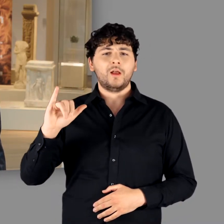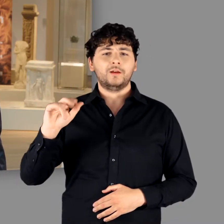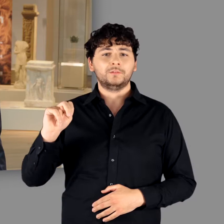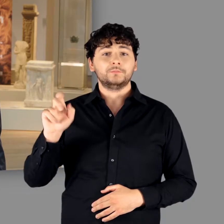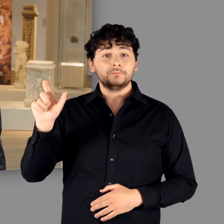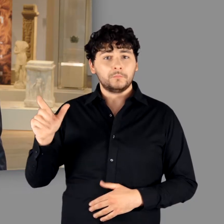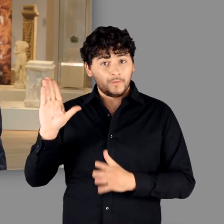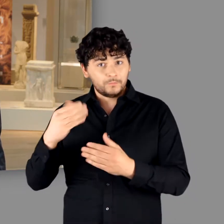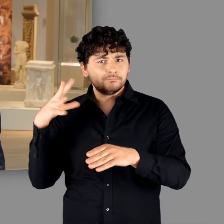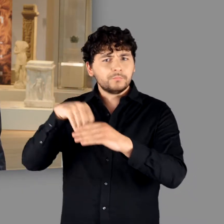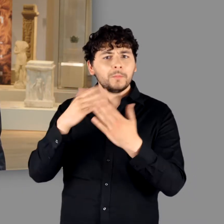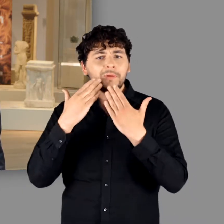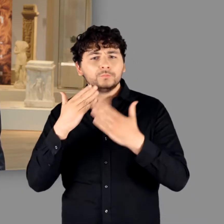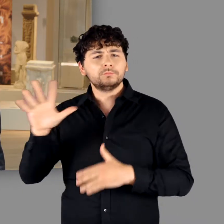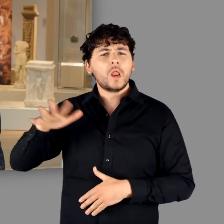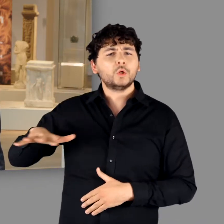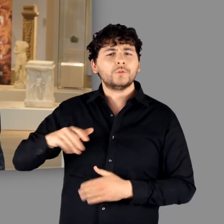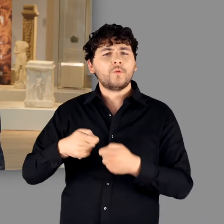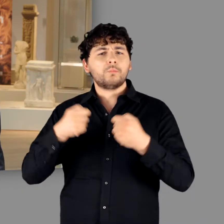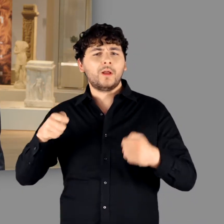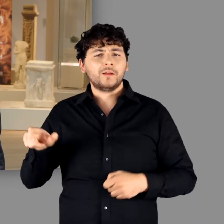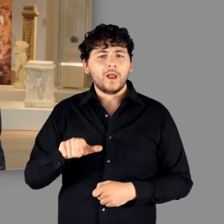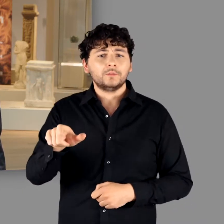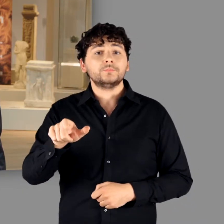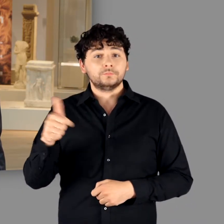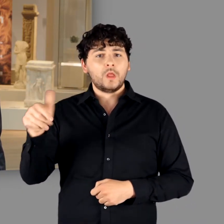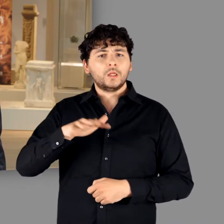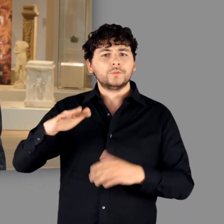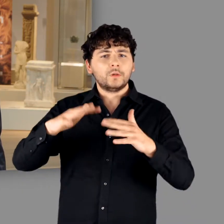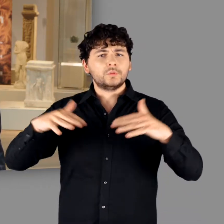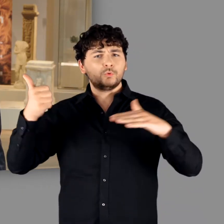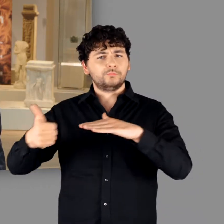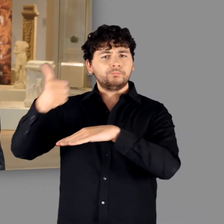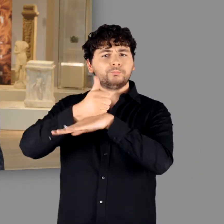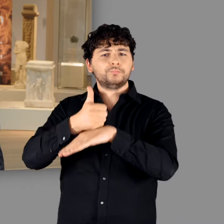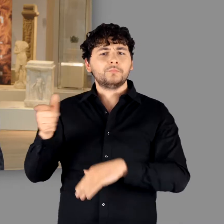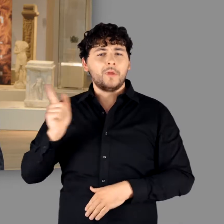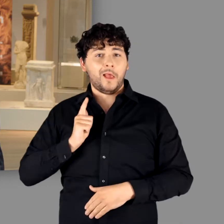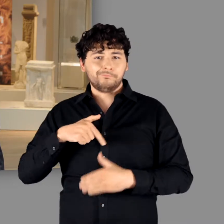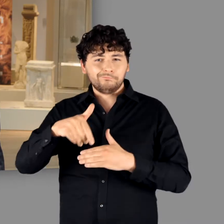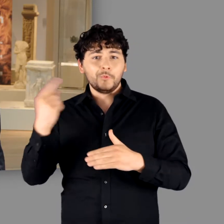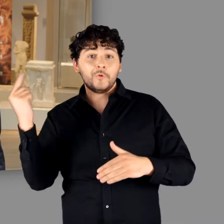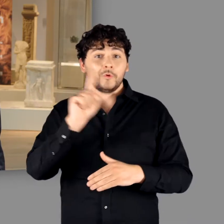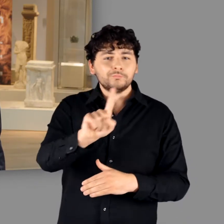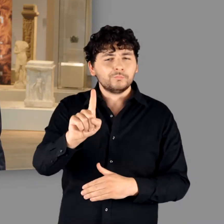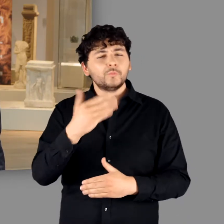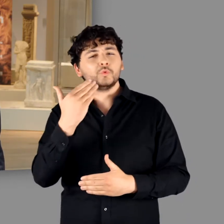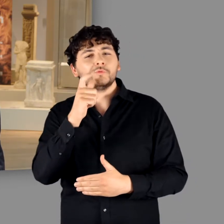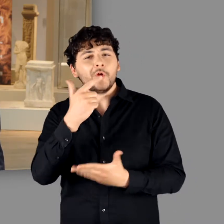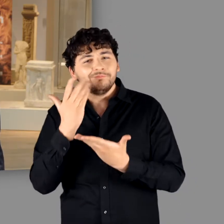Als Vorsitzende der Landschaftsversammlung des Landschaftsverbandes Rheinland in Bonn wird sie gleich ein Grußwort zu uns sprechen.